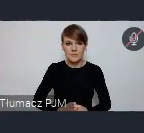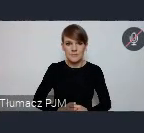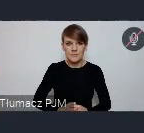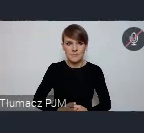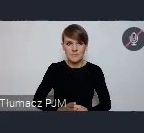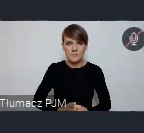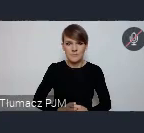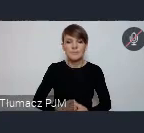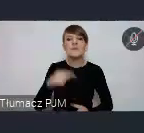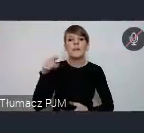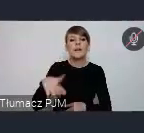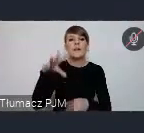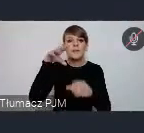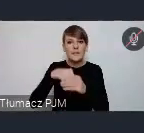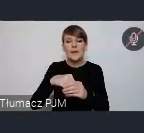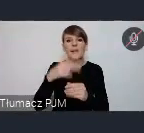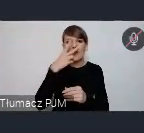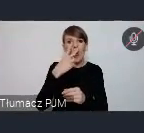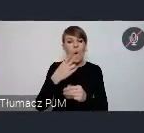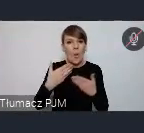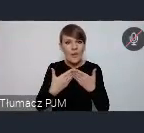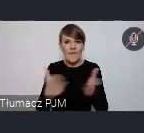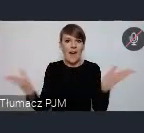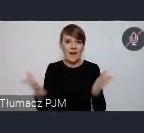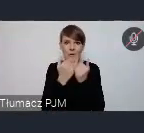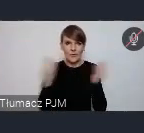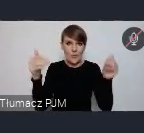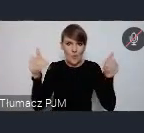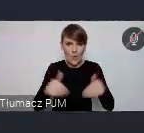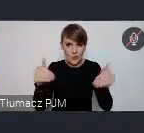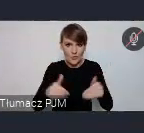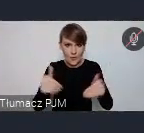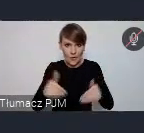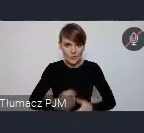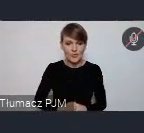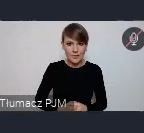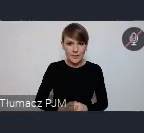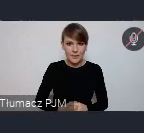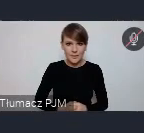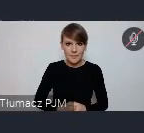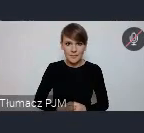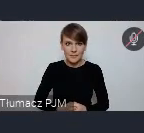I to są te otwarte możliwości, o korzyściach już właściwie mówiłem. To pominiemy.